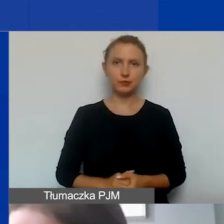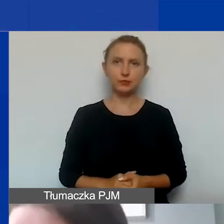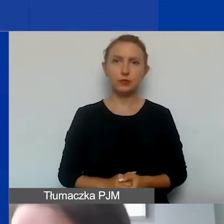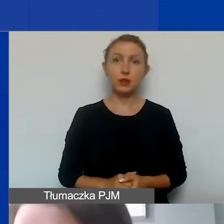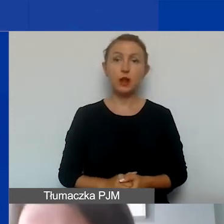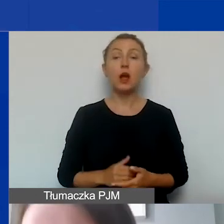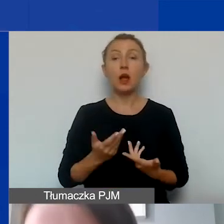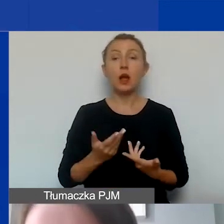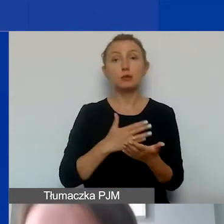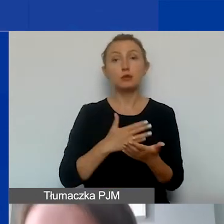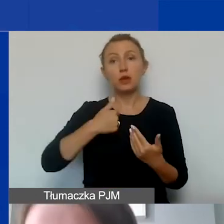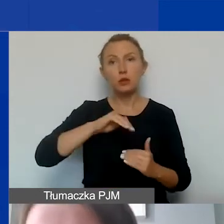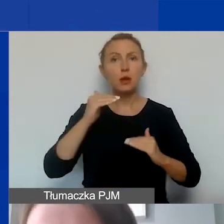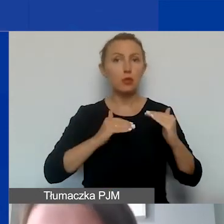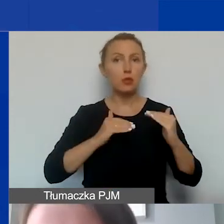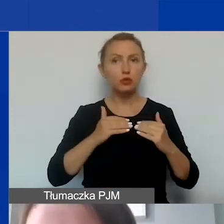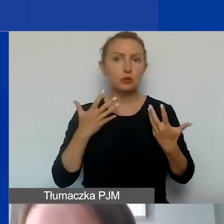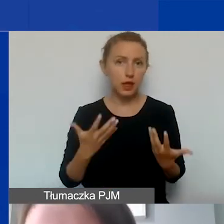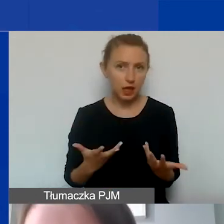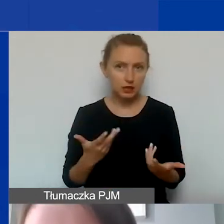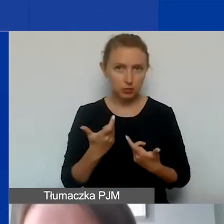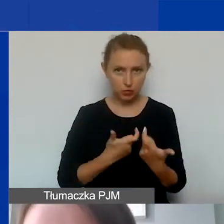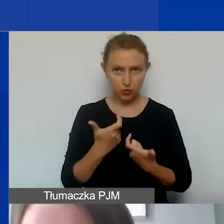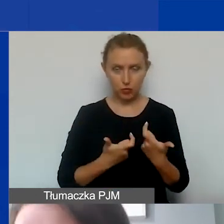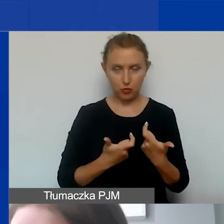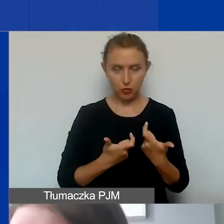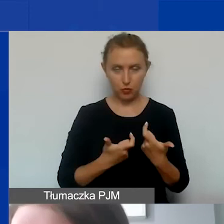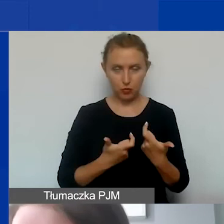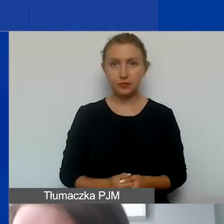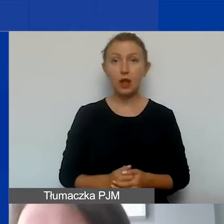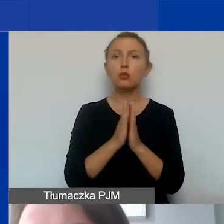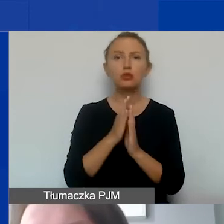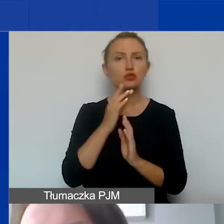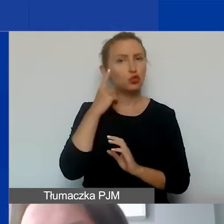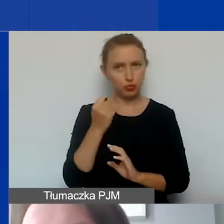jeżeli na taką proporcję byśmy się zdecydowali. Tak że proszę to rozważyć.